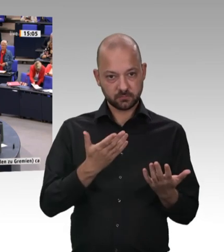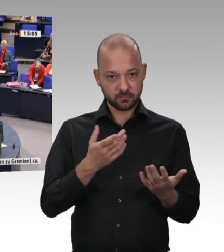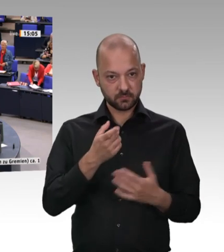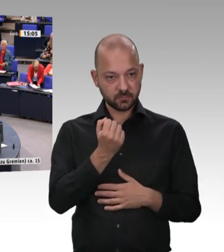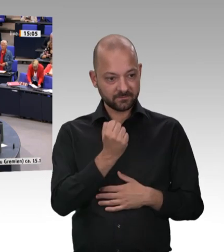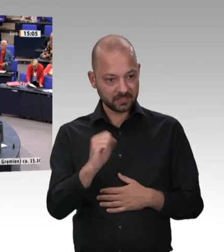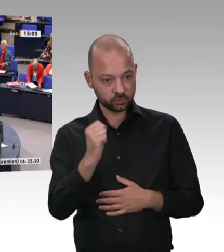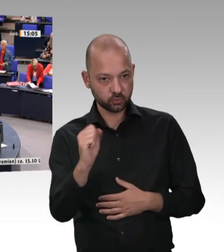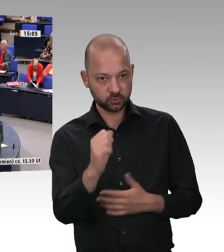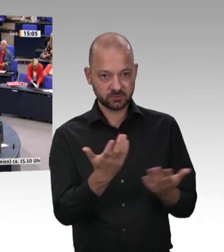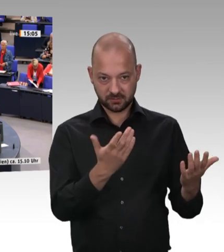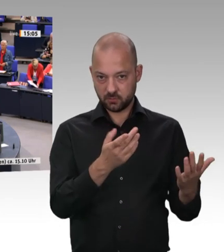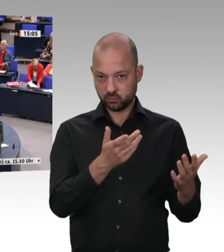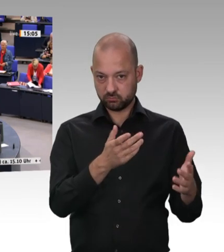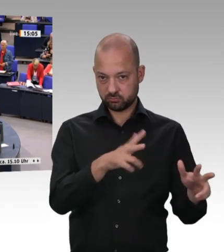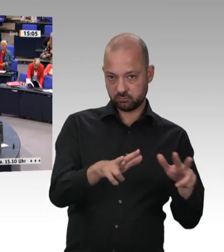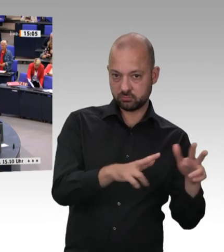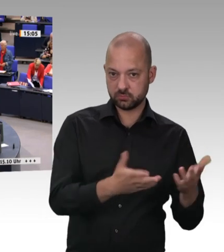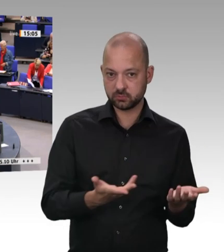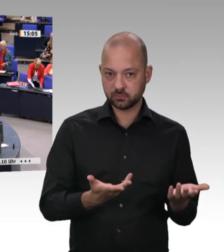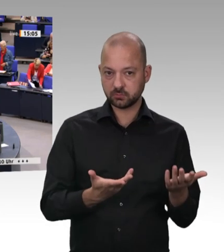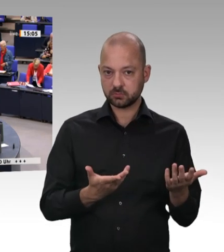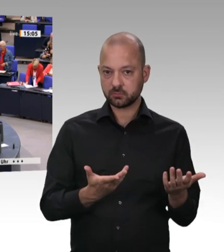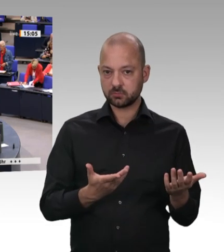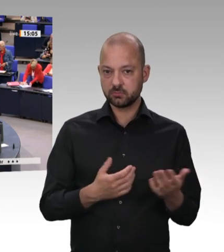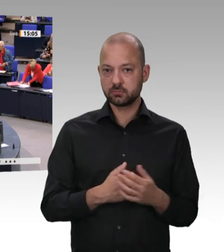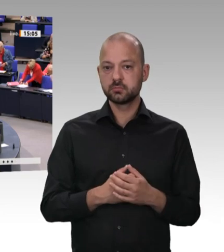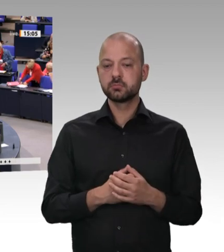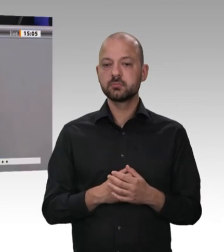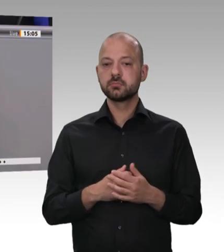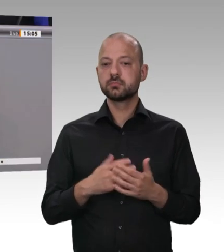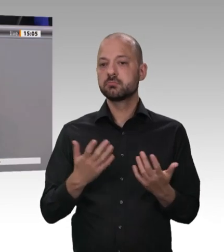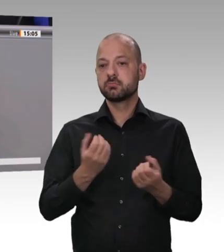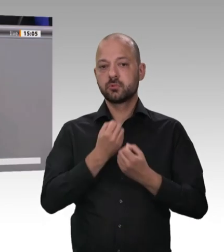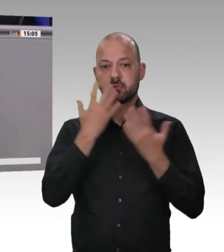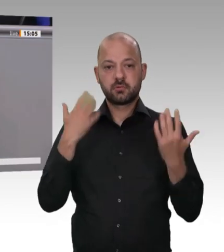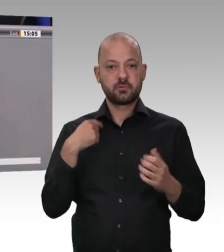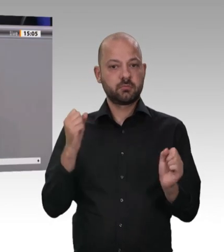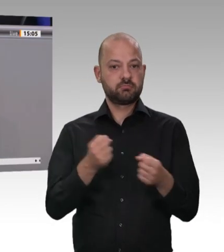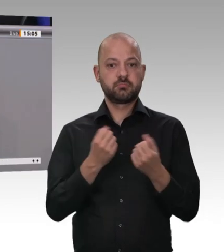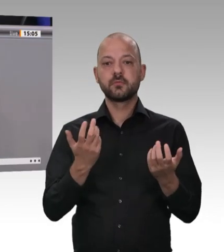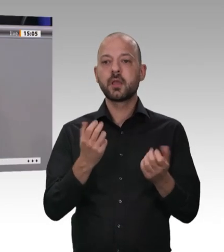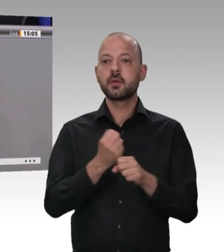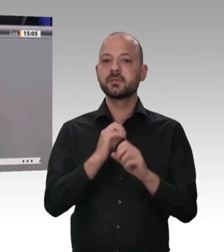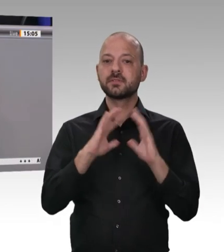Wenn Verstöße festgestellt werden, dann ist es Aufgabe, dass sie abgestellt werden